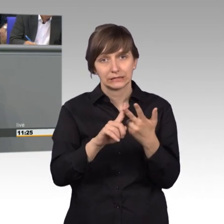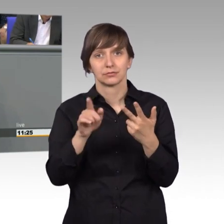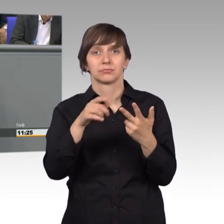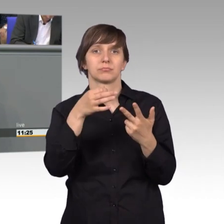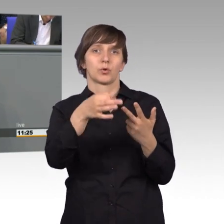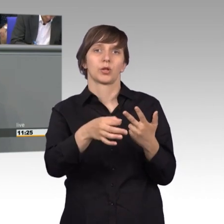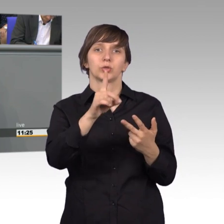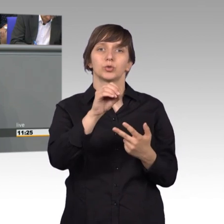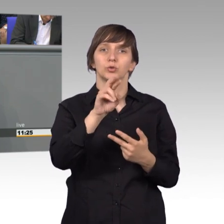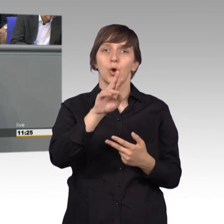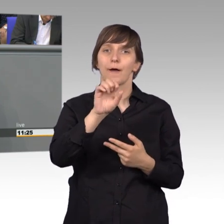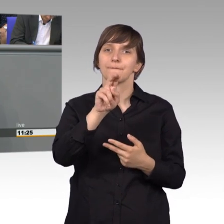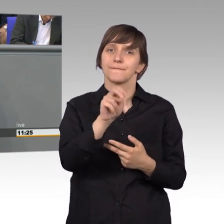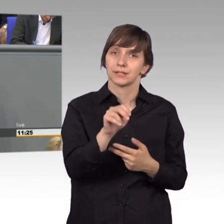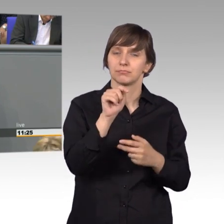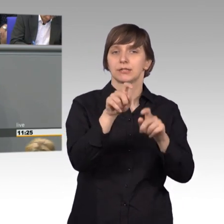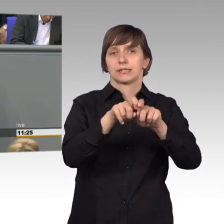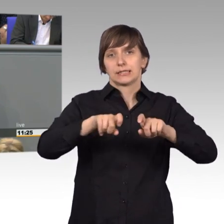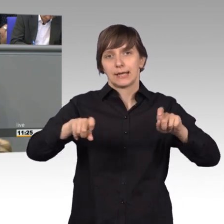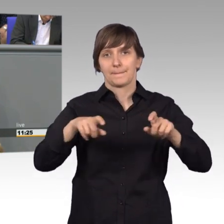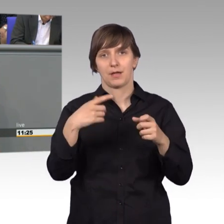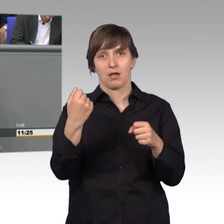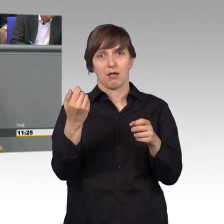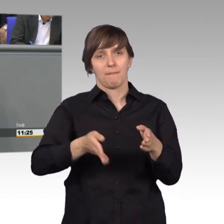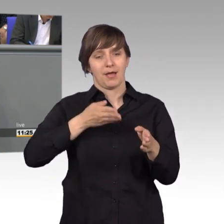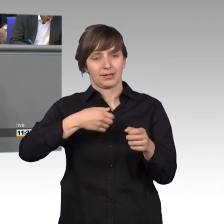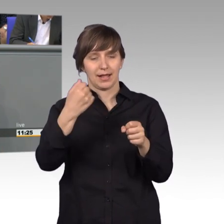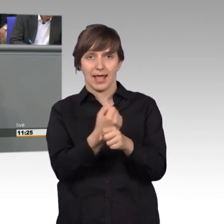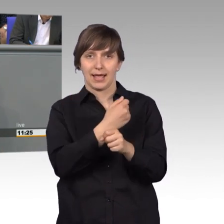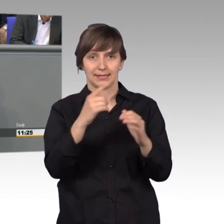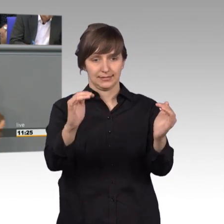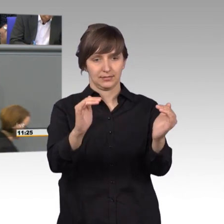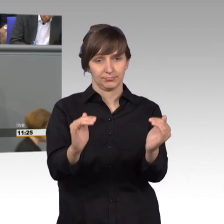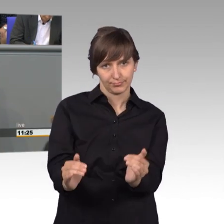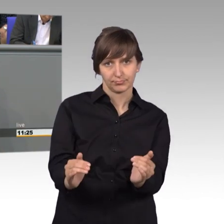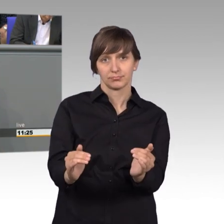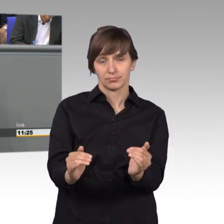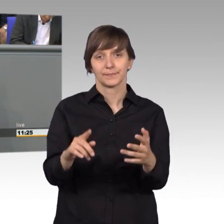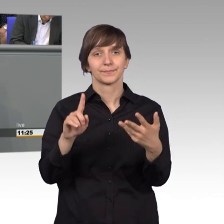Hier ging es um die Tieferlegung von Bahngleisen im Gemeindebereich. Und zum vierten Mal ging es nach Dettmold,